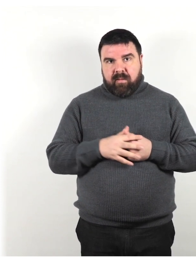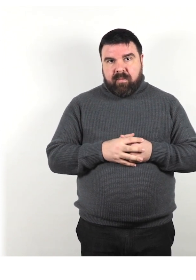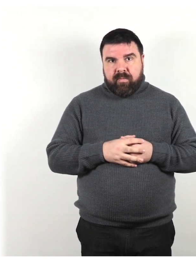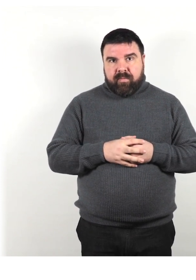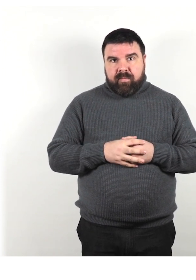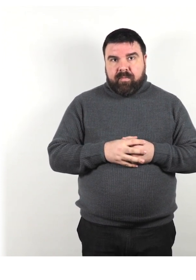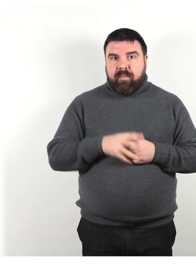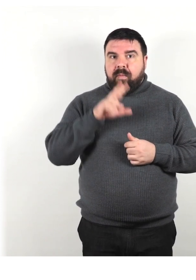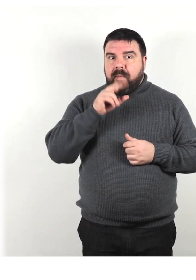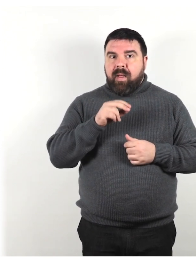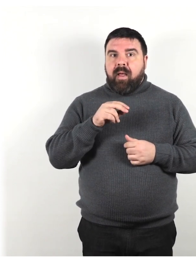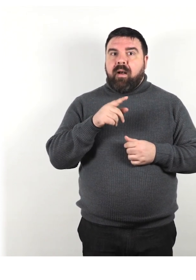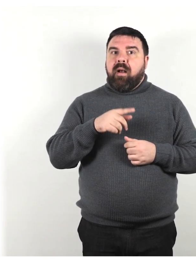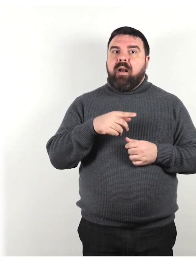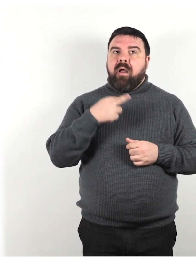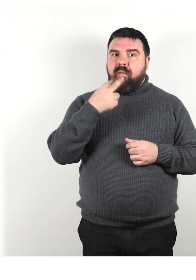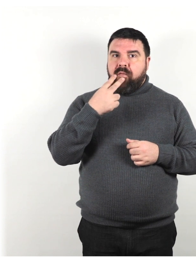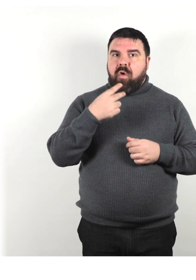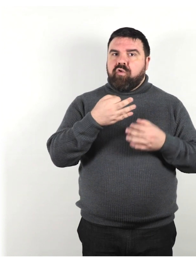Parla con un tono di voce regolare.